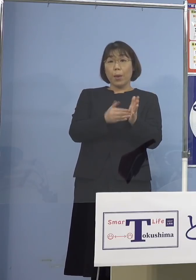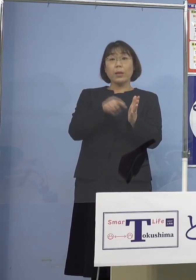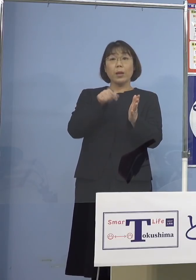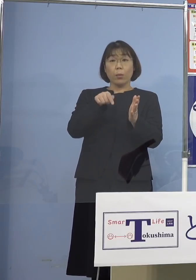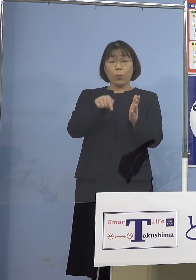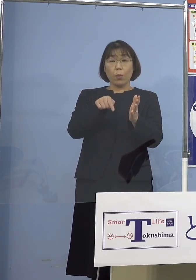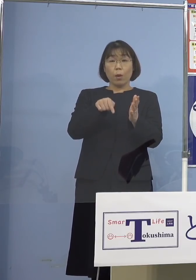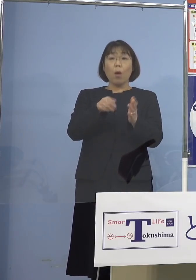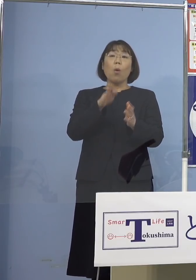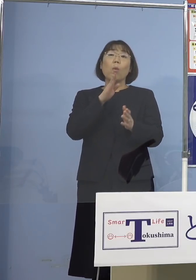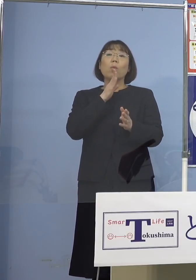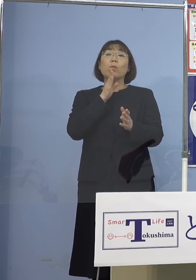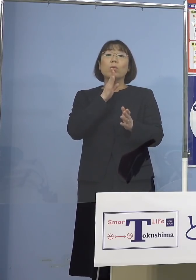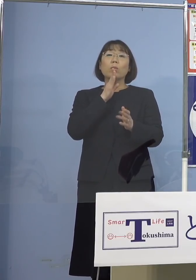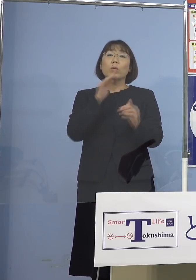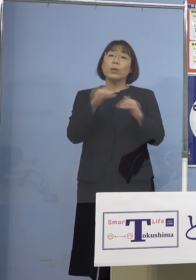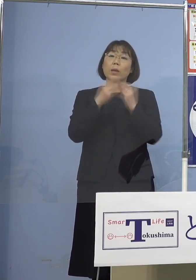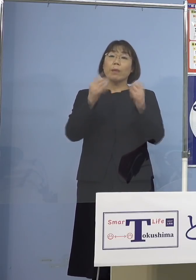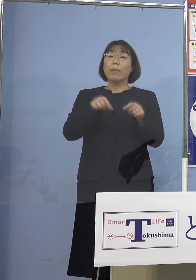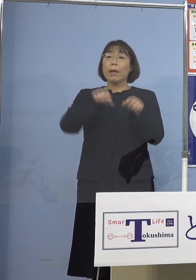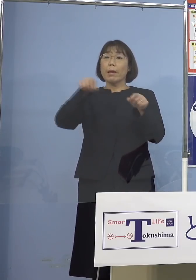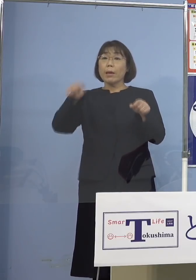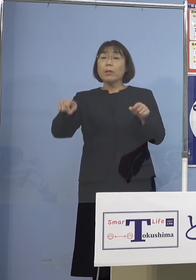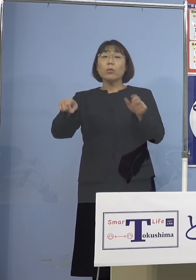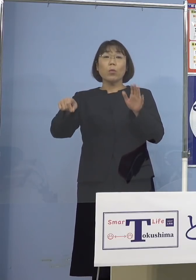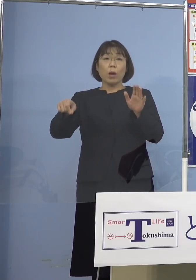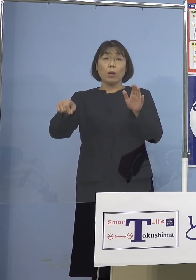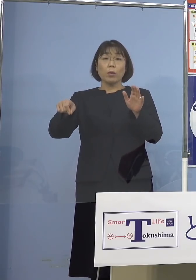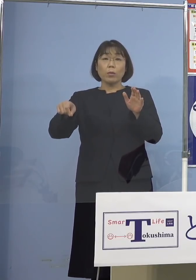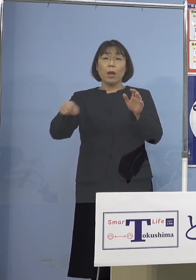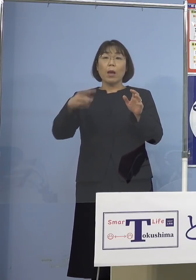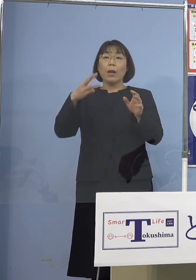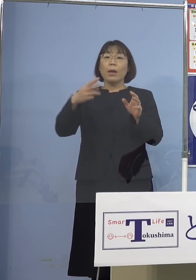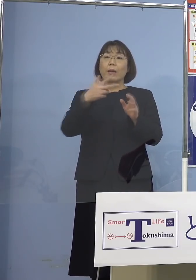本来だったら大抵延長する場合は 3週間と伸ばすんですね